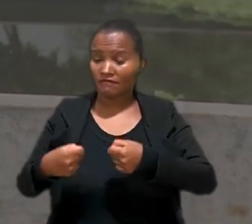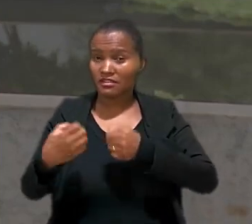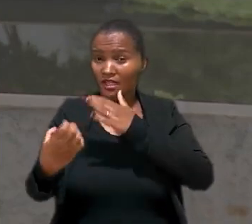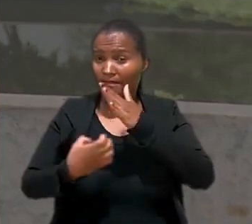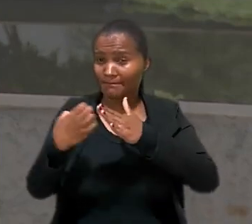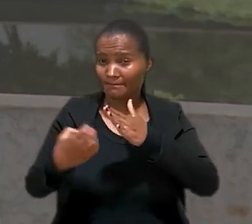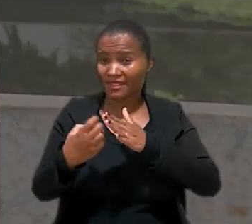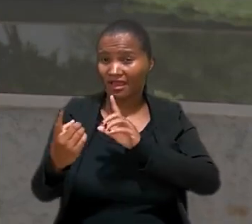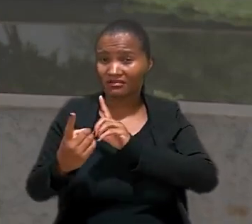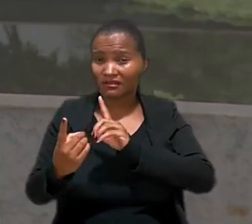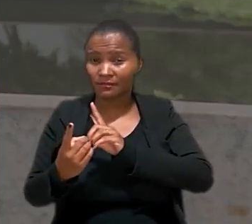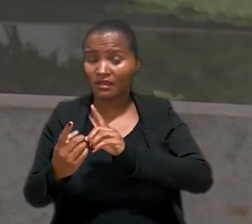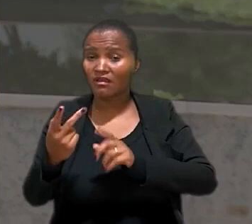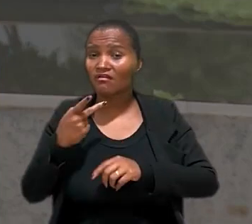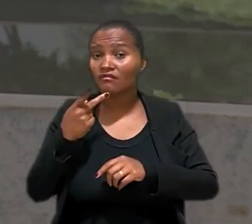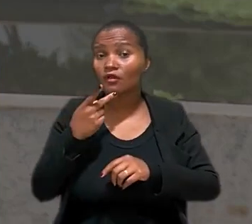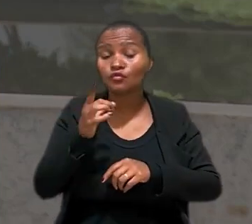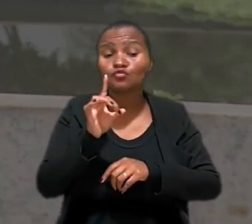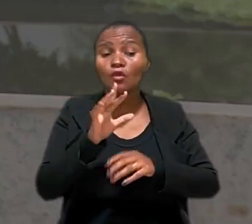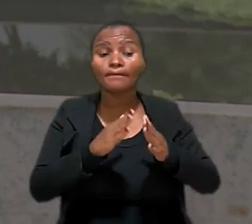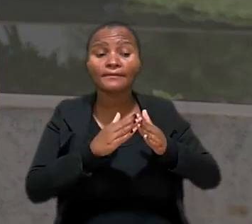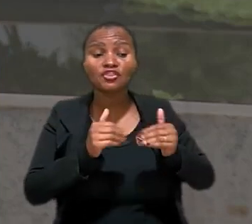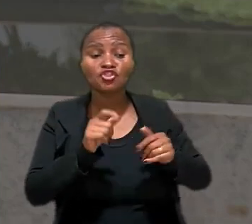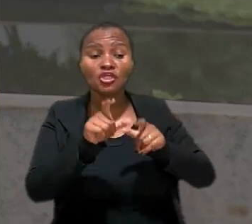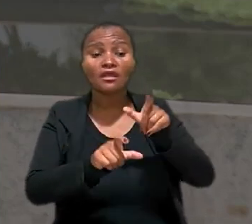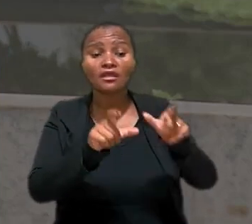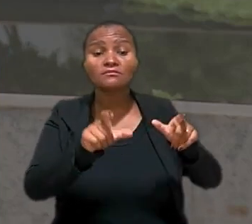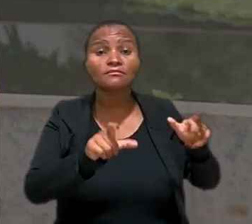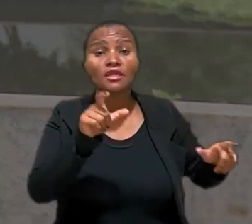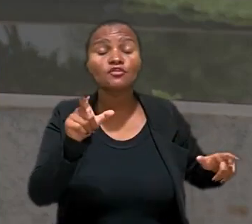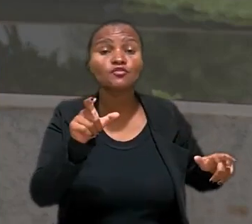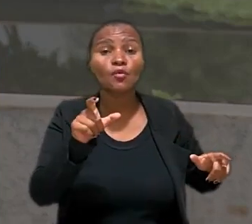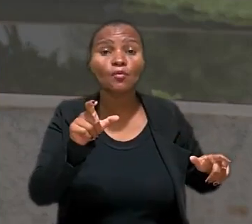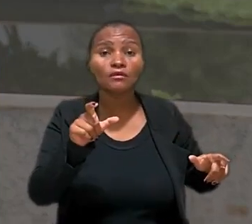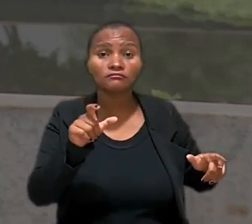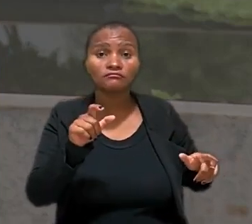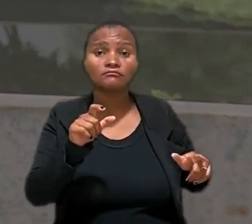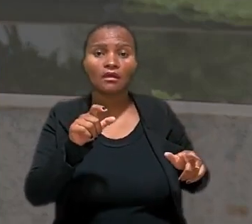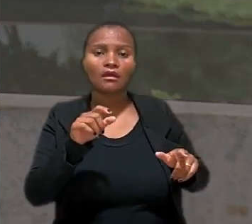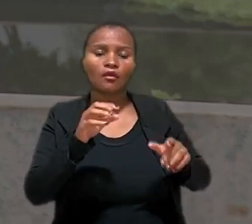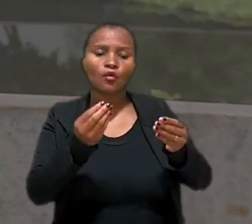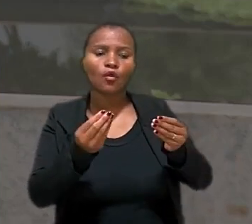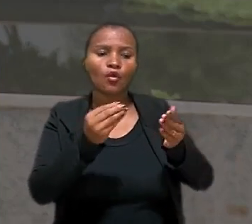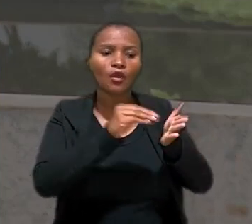de teleatendimento alegou que apenas solicitava que as pessoas da equipe registrassem no sistema